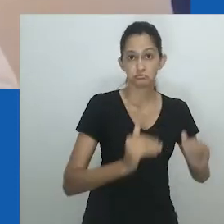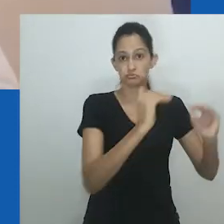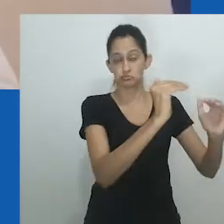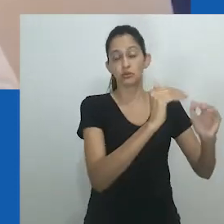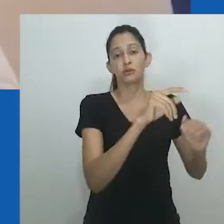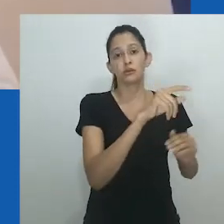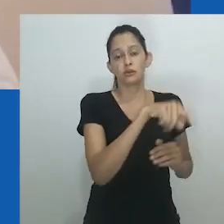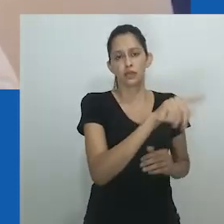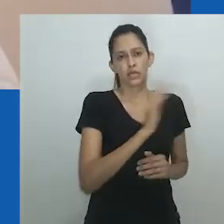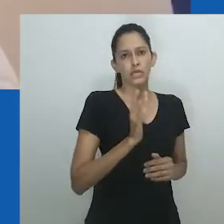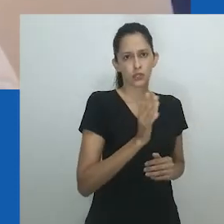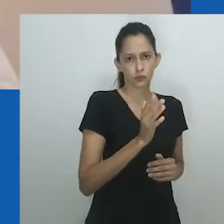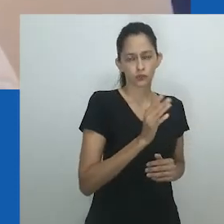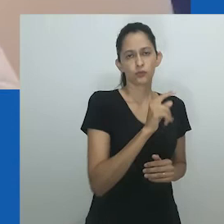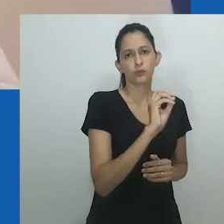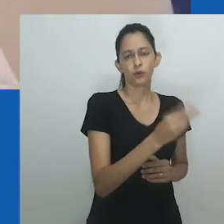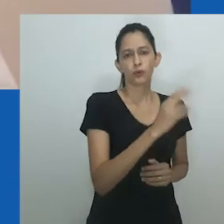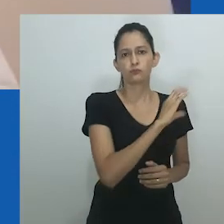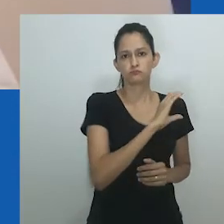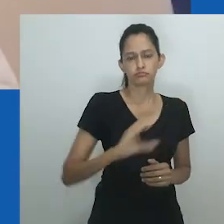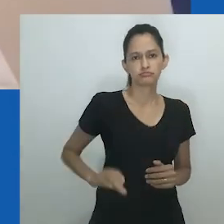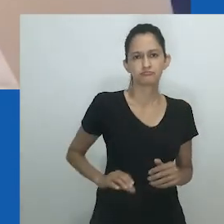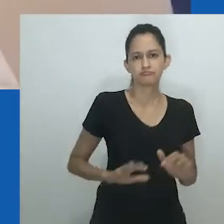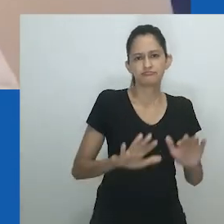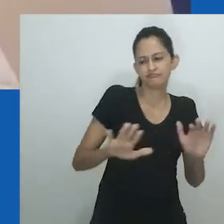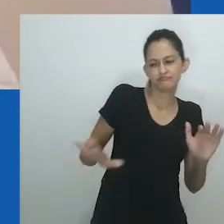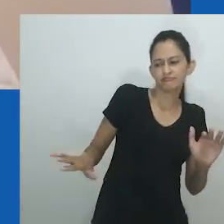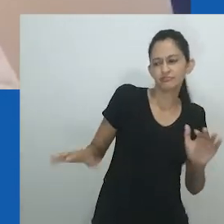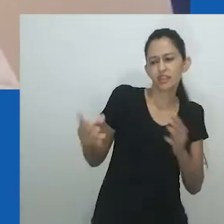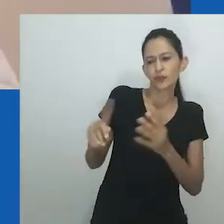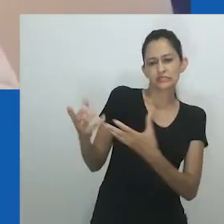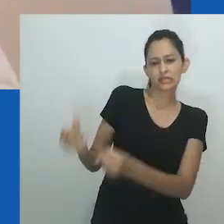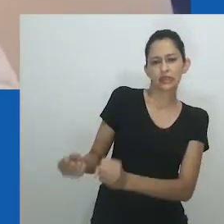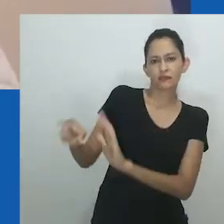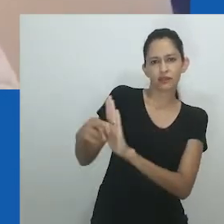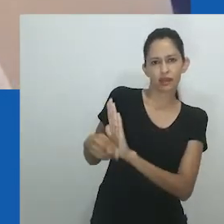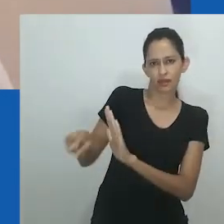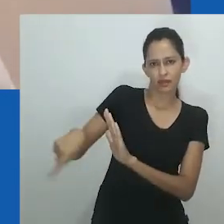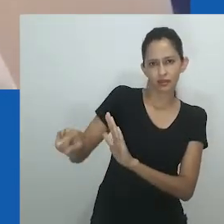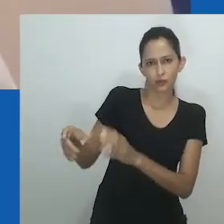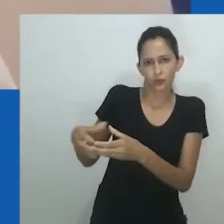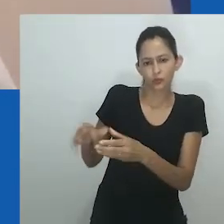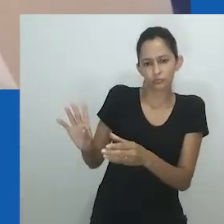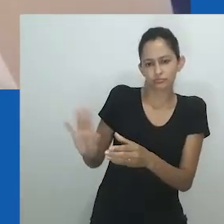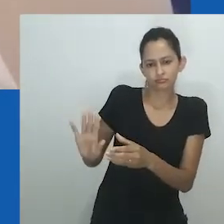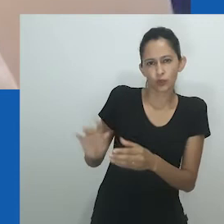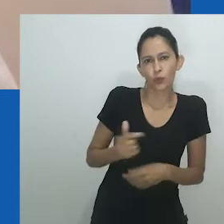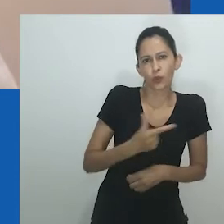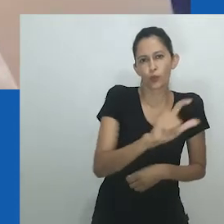Para uma mulher, adquirir uma esposa era uma questão de status e prestígio, bem como de necessidade.